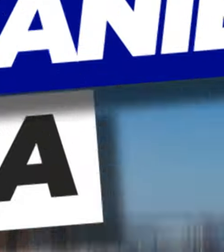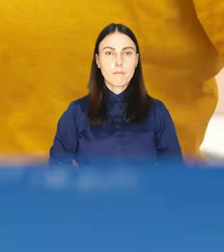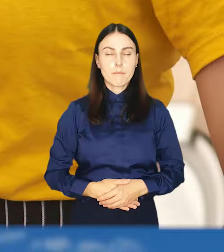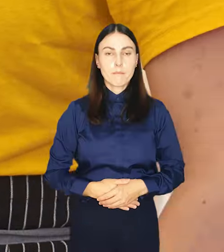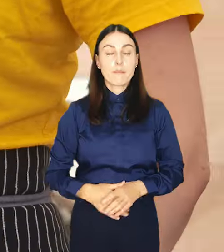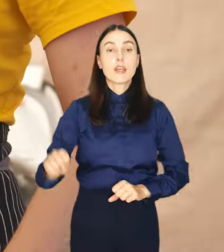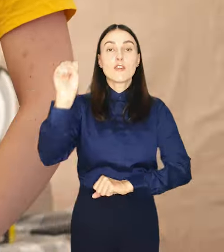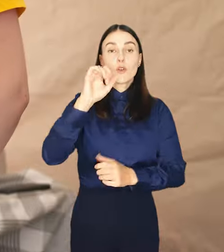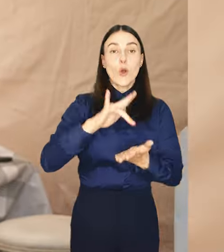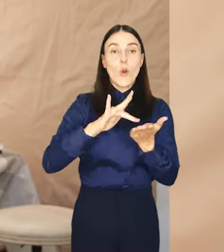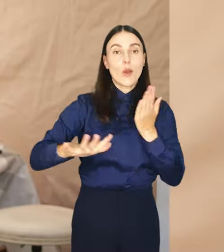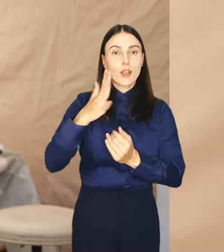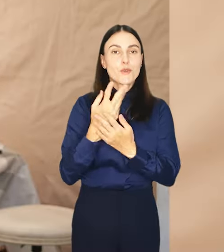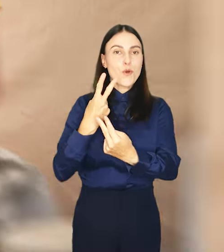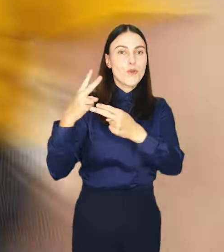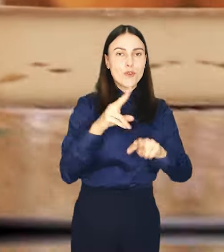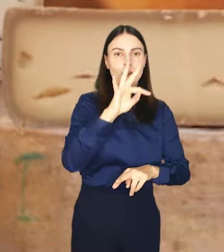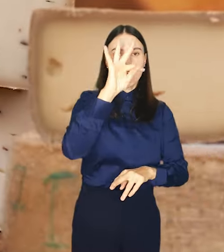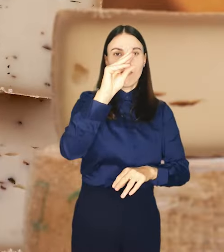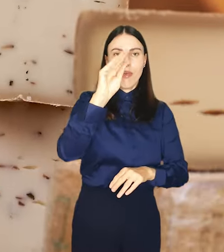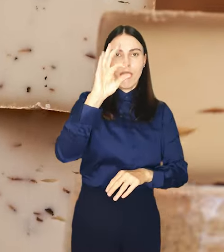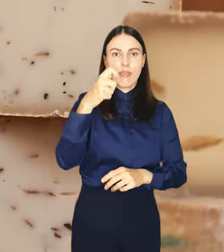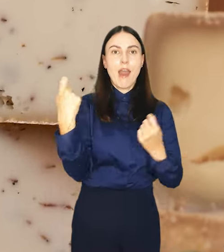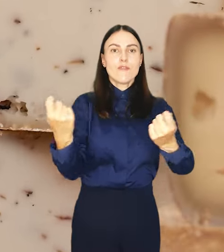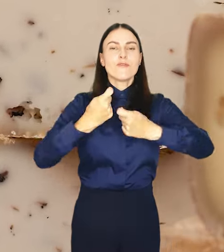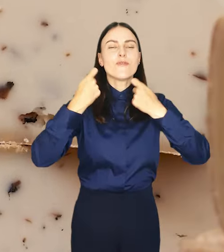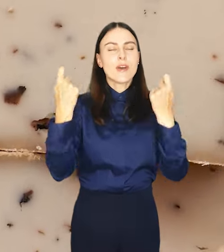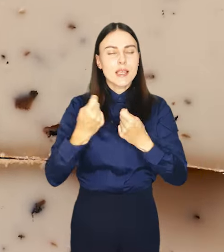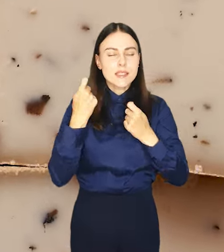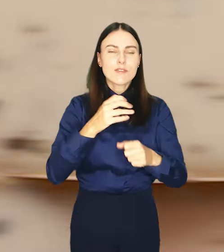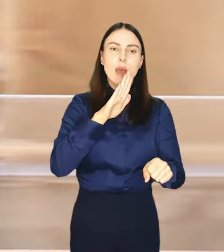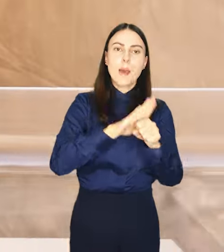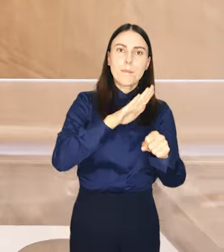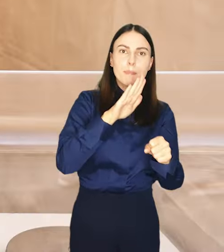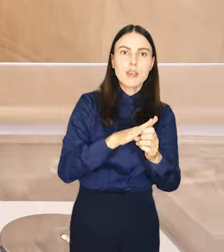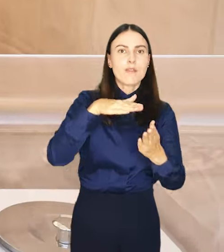Na wrocławski rynek powraca FETA Festiwal Piwa, Wina i Sera.